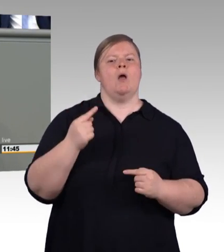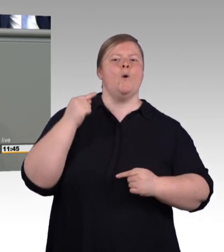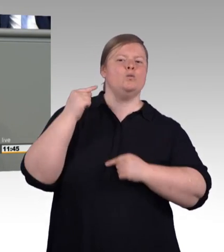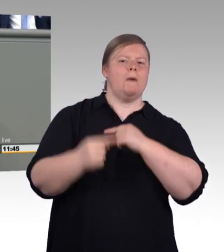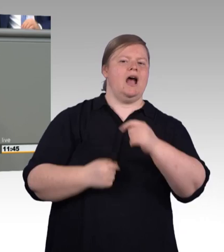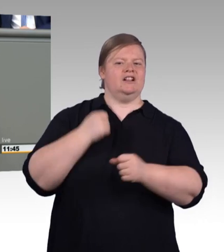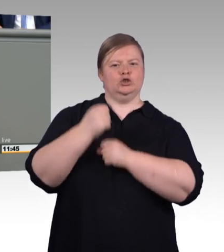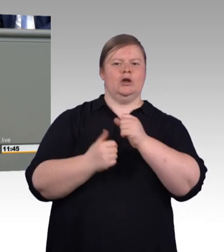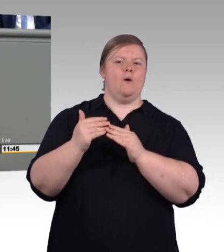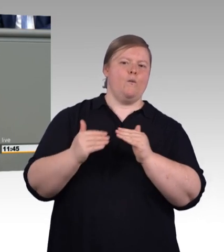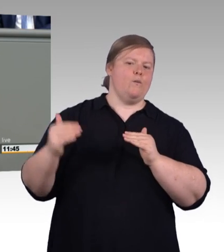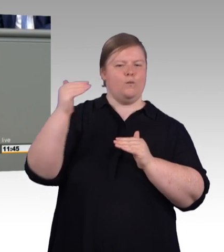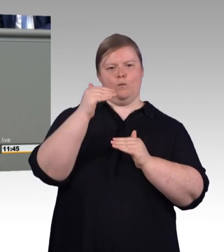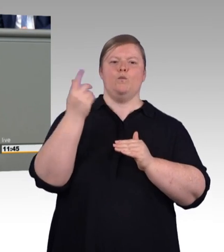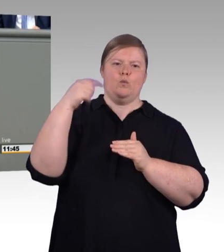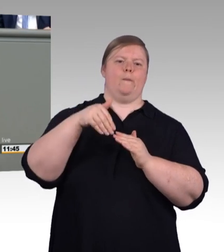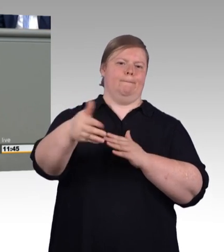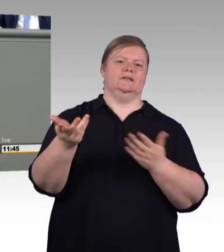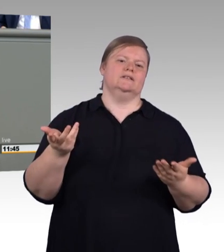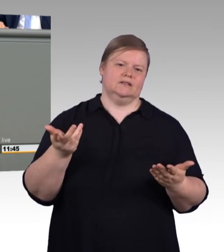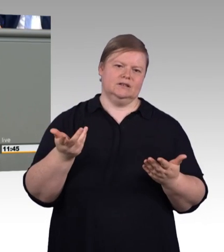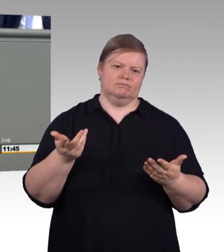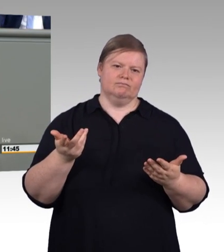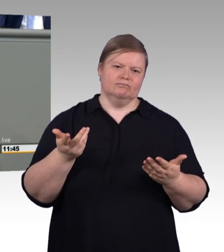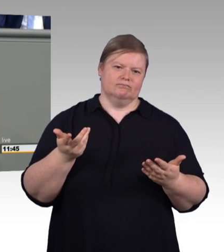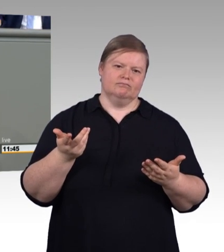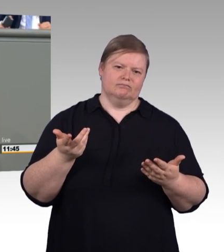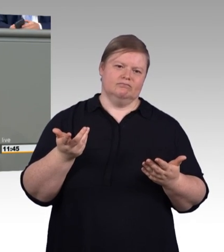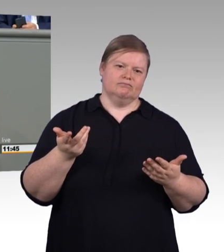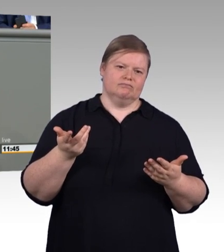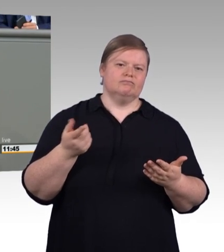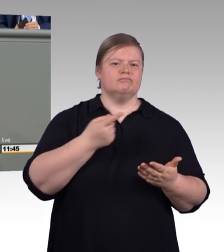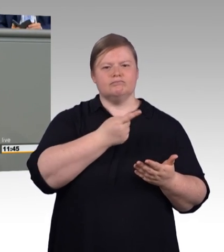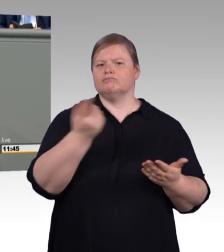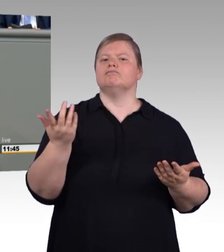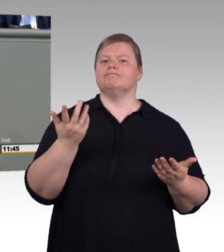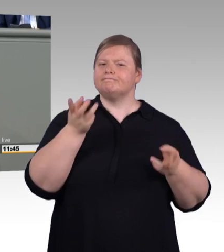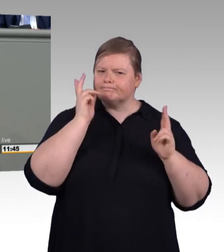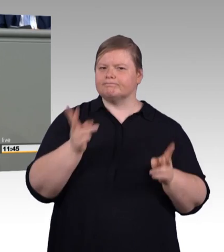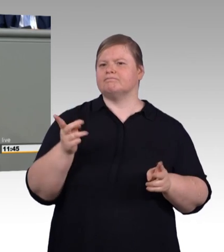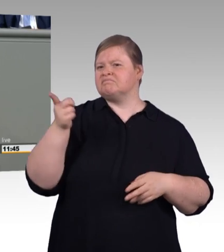wie Tarifautonomie funktioniert, das ist nämlich auf Basis dessen, was Sozialpartner verabredet haben,